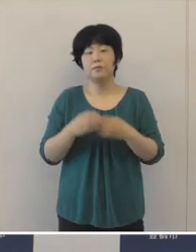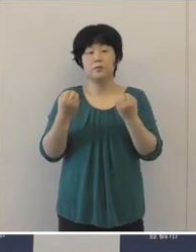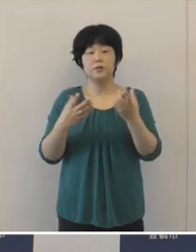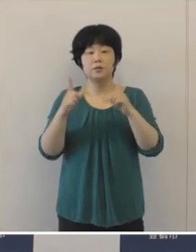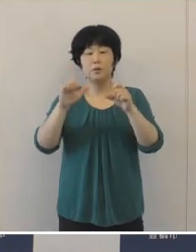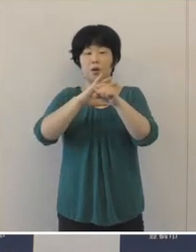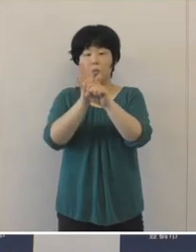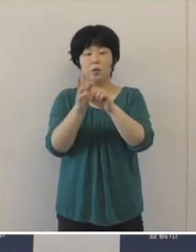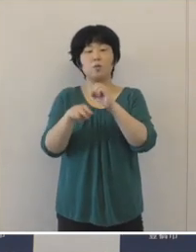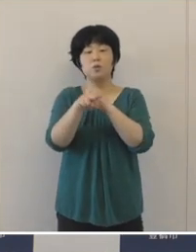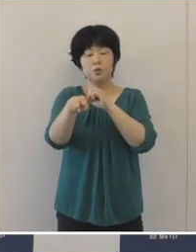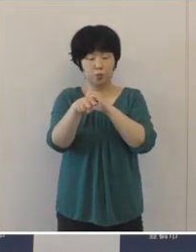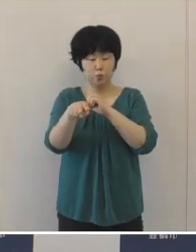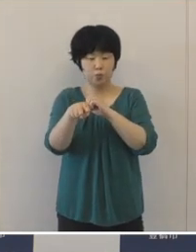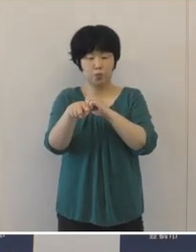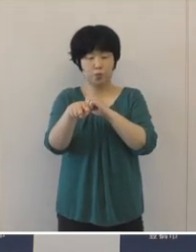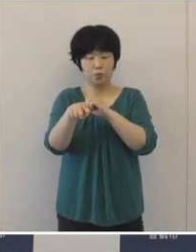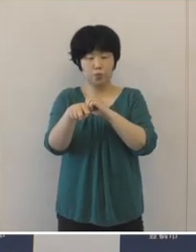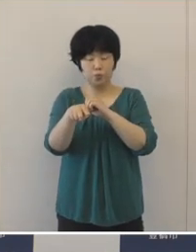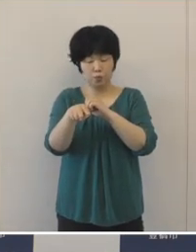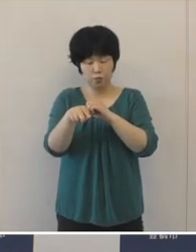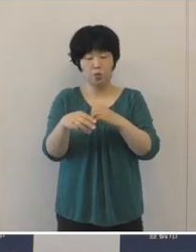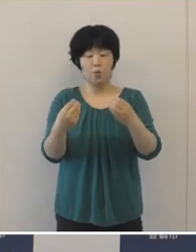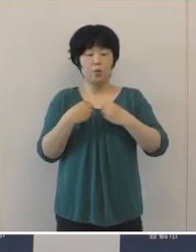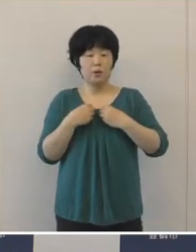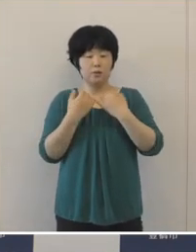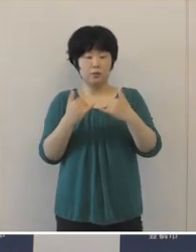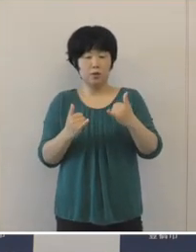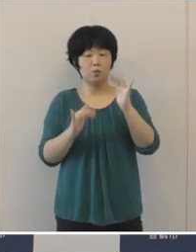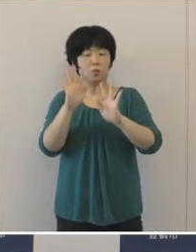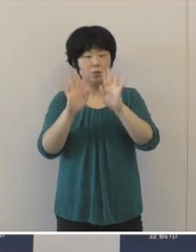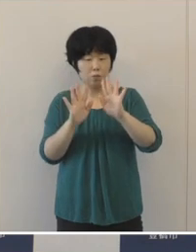新型コロナウイルスの本市の感染状況 でありますけれども、